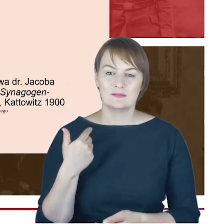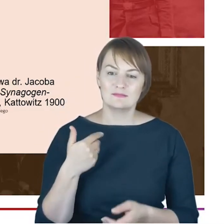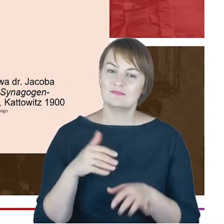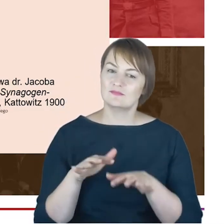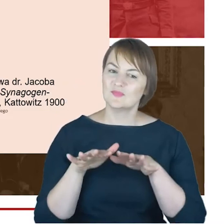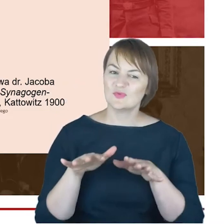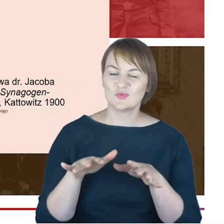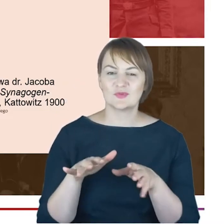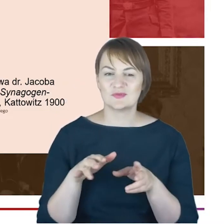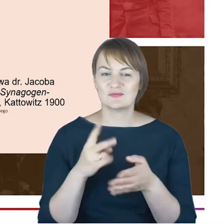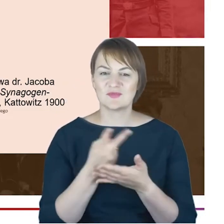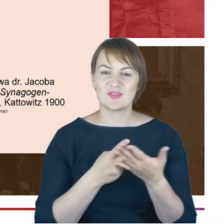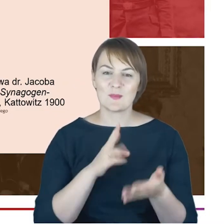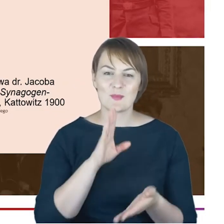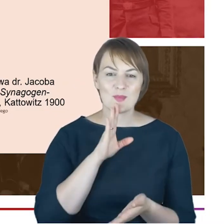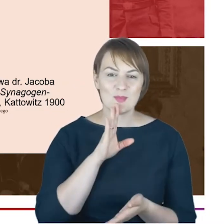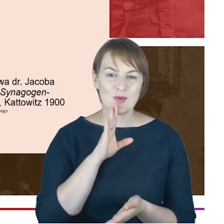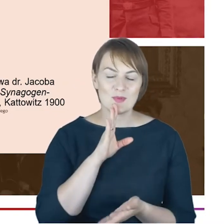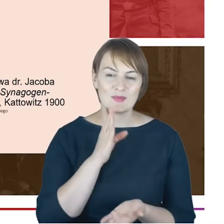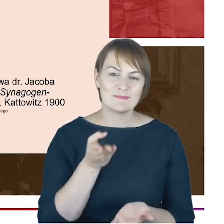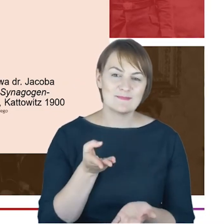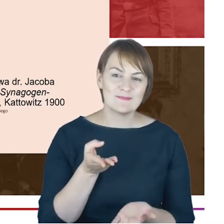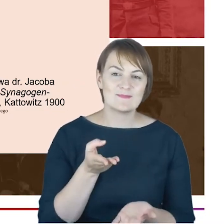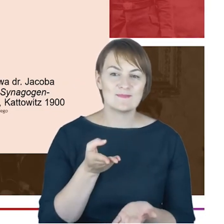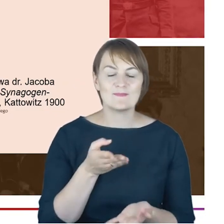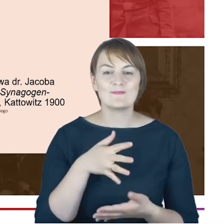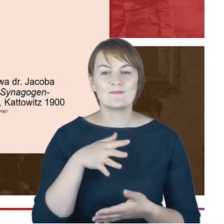raczej czytać pewne takie sprawozdanie połączone z bardzo